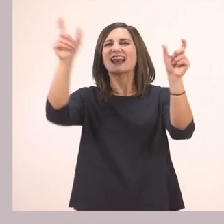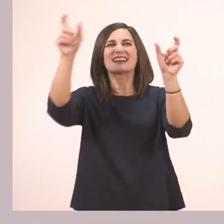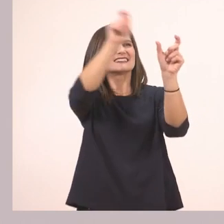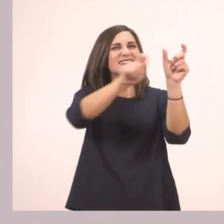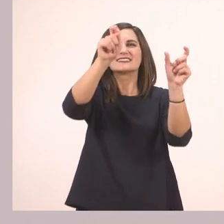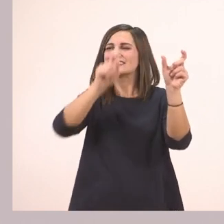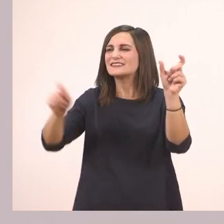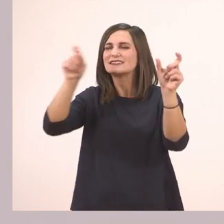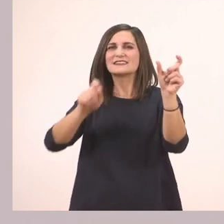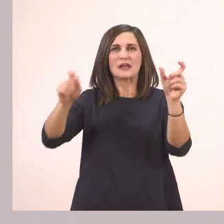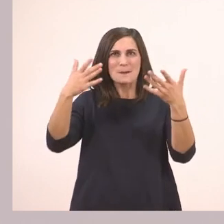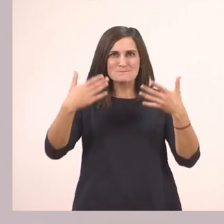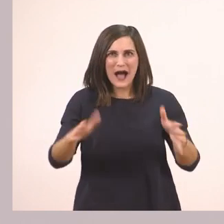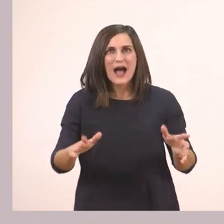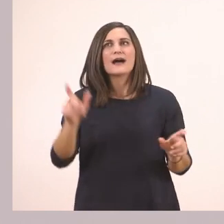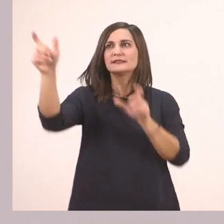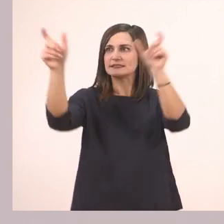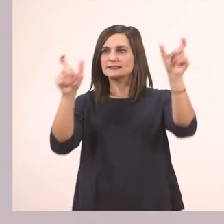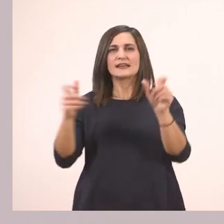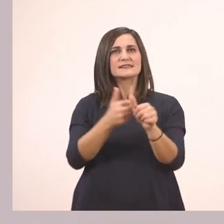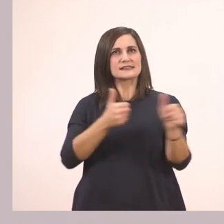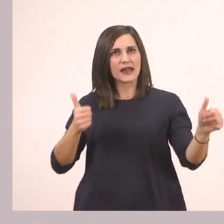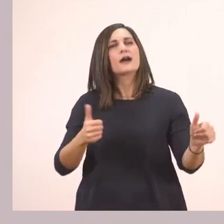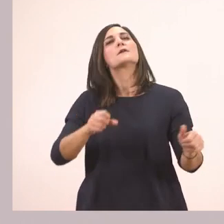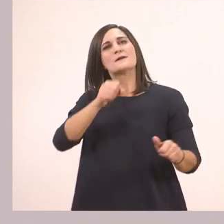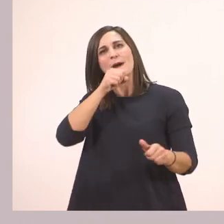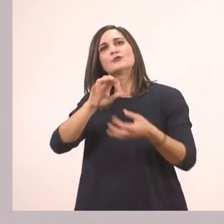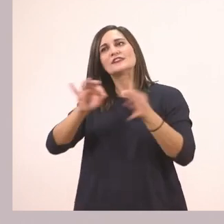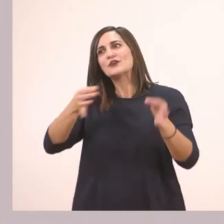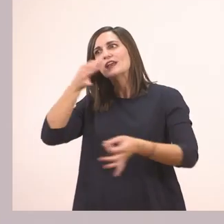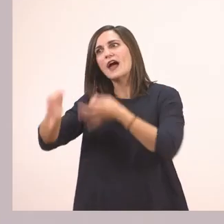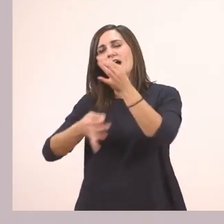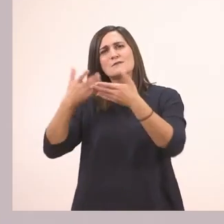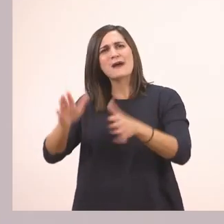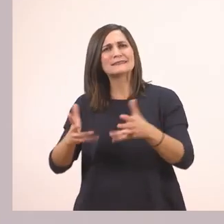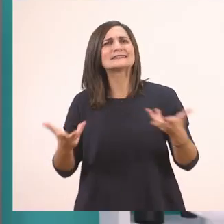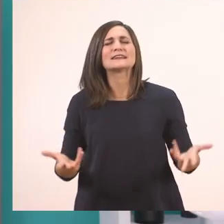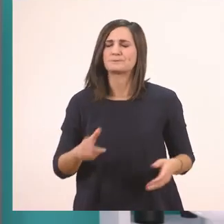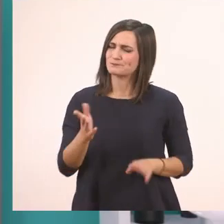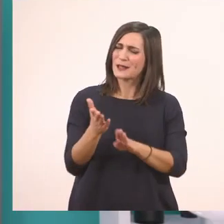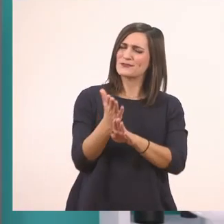Θα μάθεις τι ιστορία είπε ο παππούς στην Ιωάννα. Δηλαδή από την άσκηση 2, κοιτάμε από πάνω,